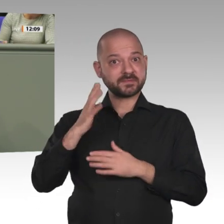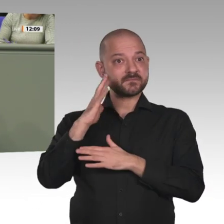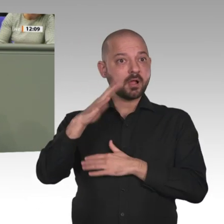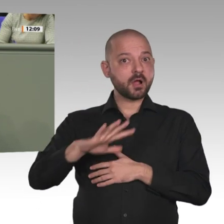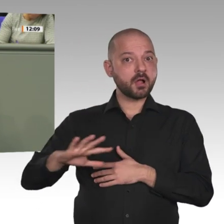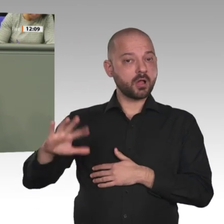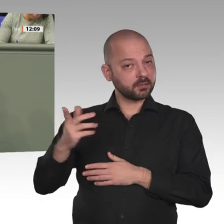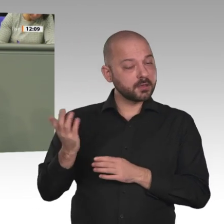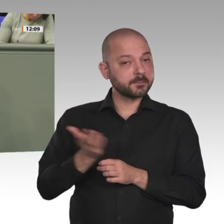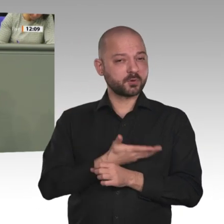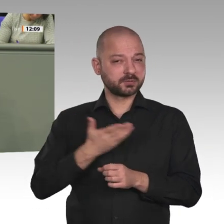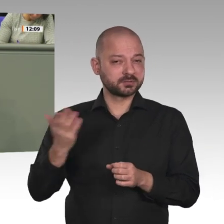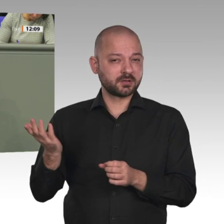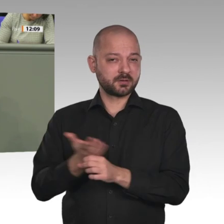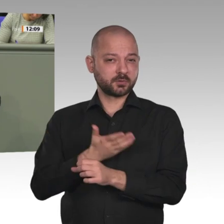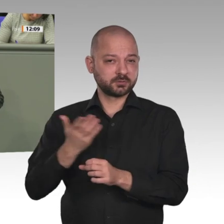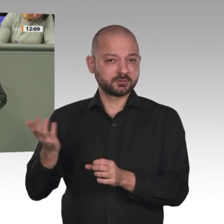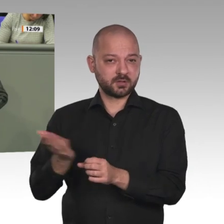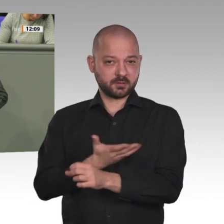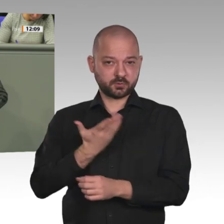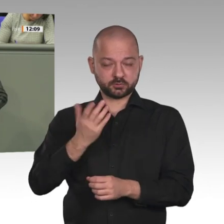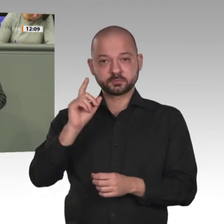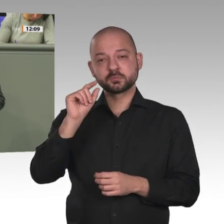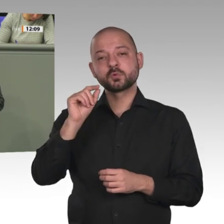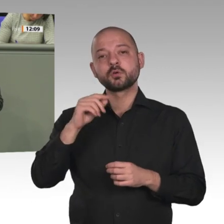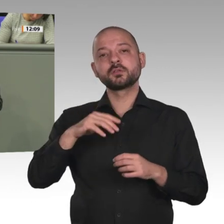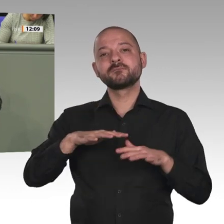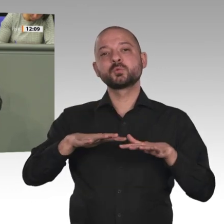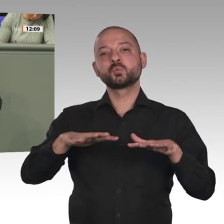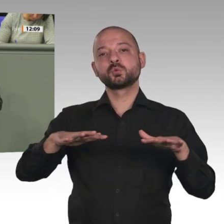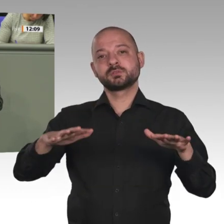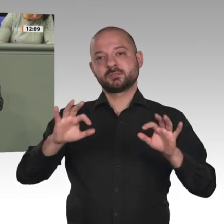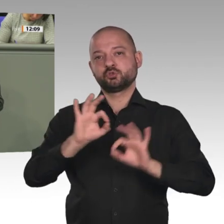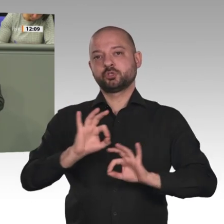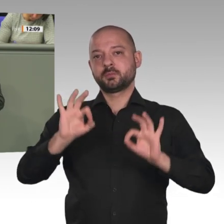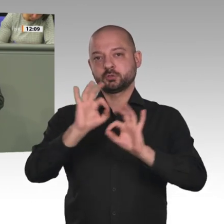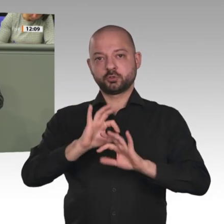Hin zu Demokratie und Rechtsstaatlichkeit? Das wäre schön. Im Jahr 2022 soll frei